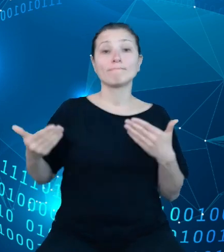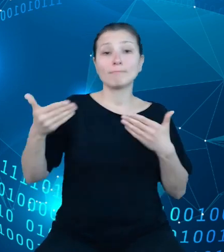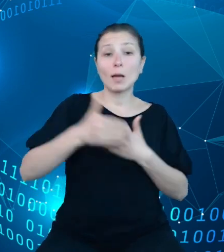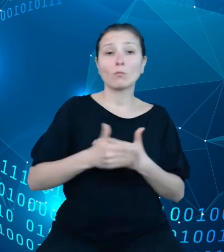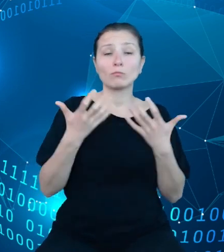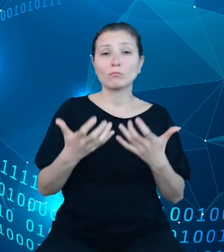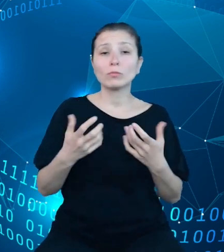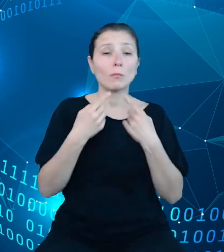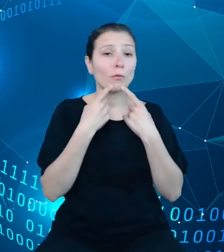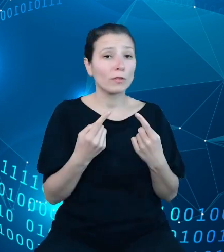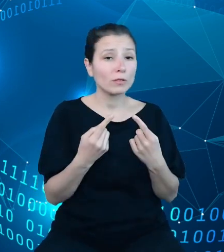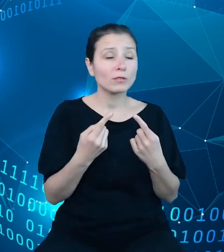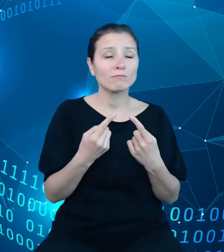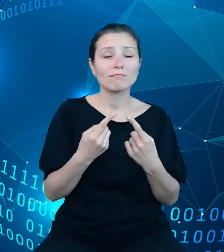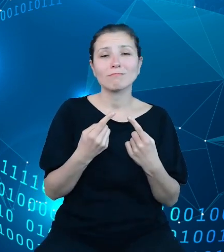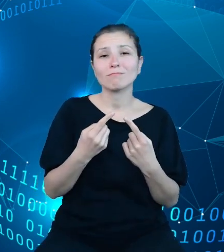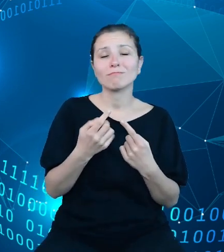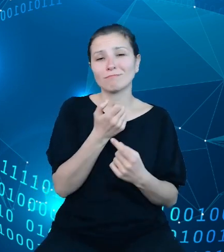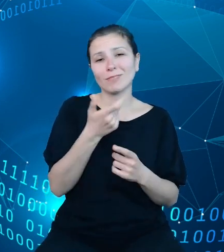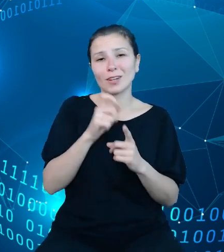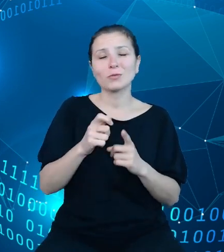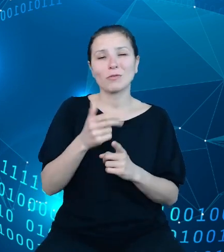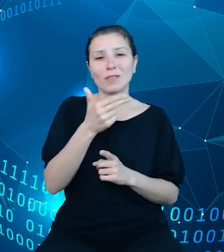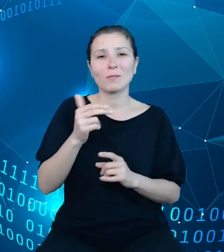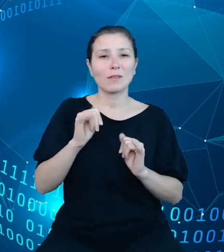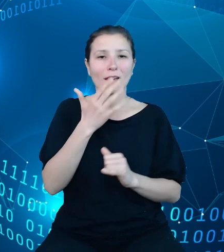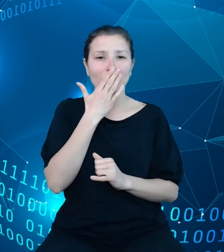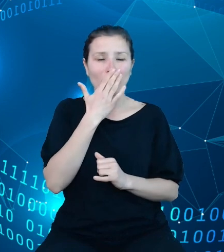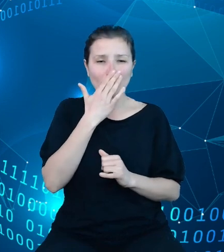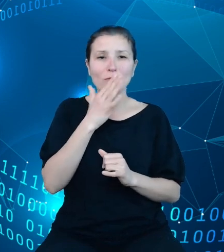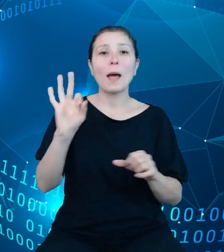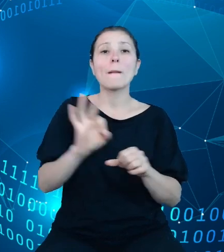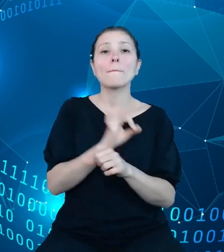parę słów odnośnie tego, jak wygląda nasz stan projektu na koniec bieżącego roku.